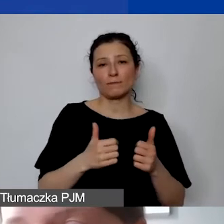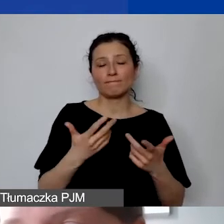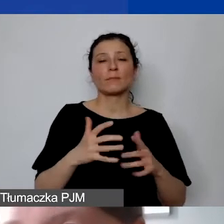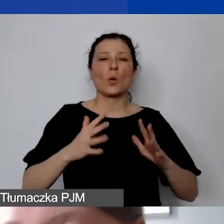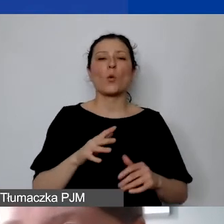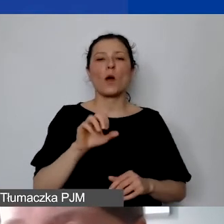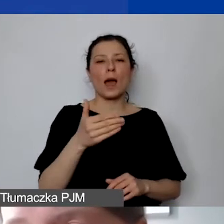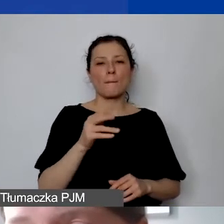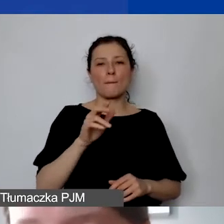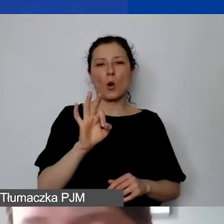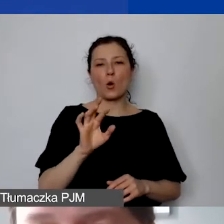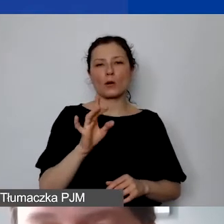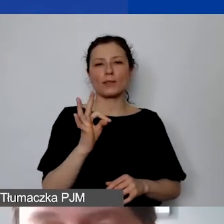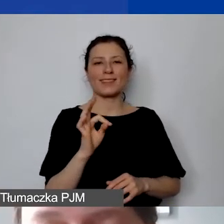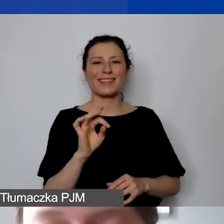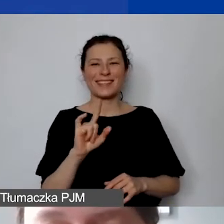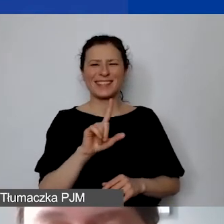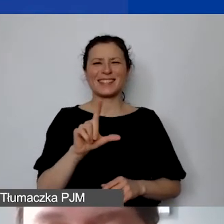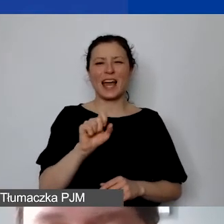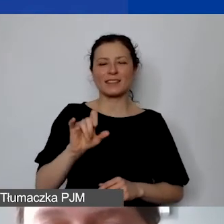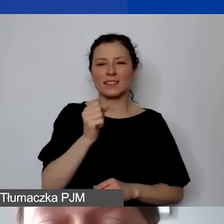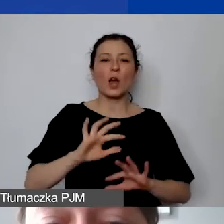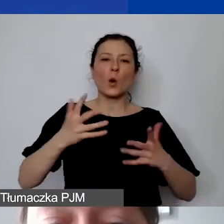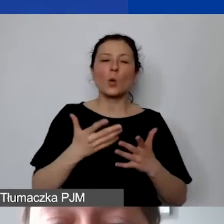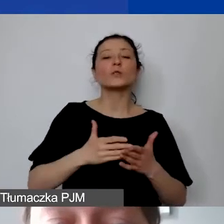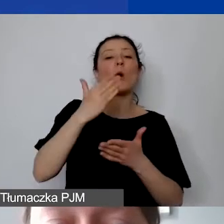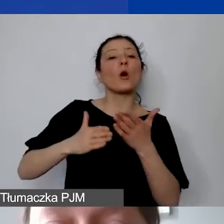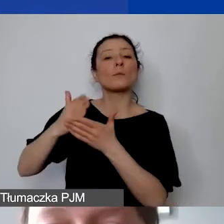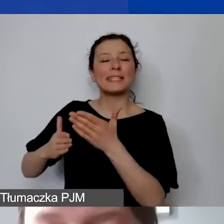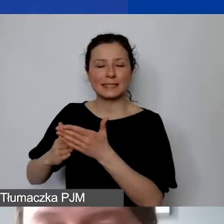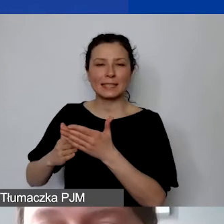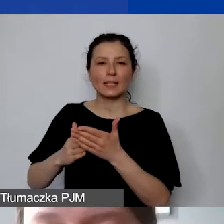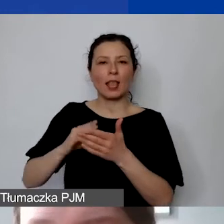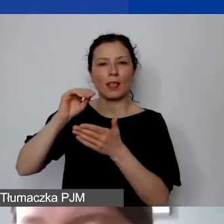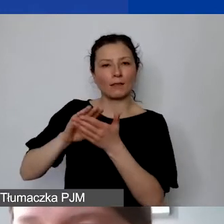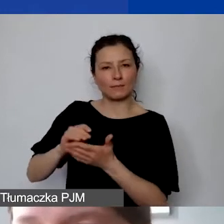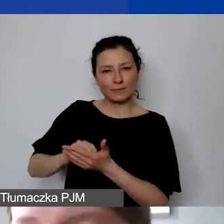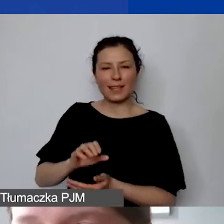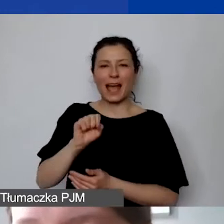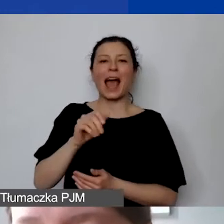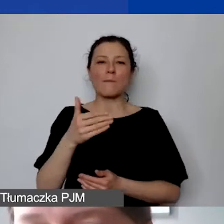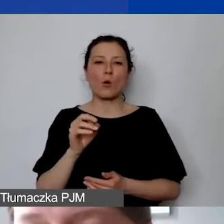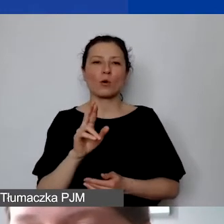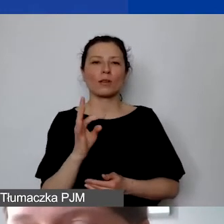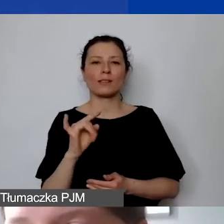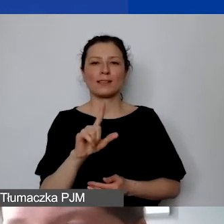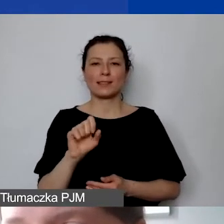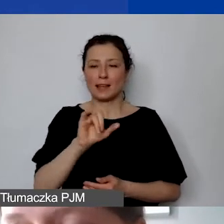Wtedy takim dokumentem dla nas będą odpisy amortyzacyjne. Natomiast proszę pamiętać też o tym, że każdy środek trwały,